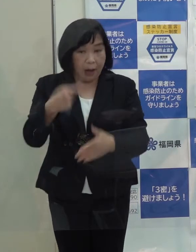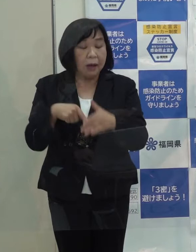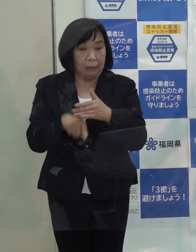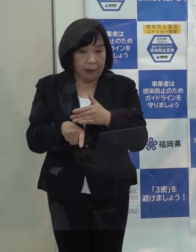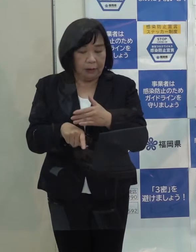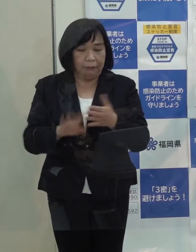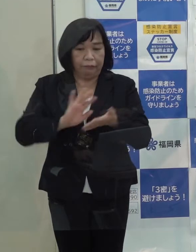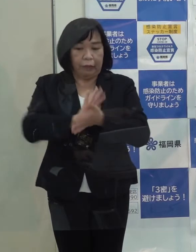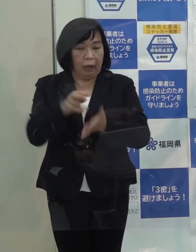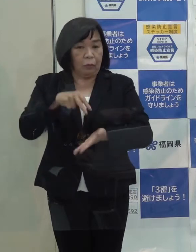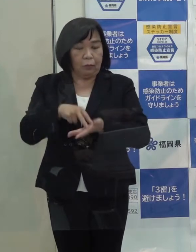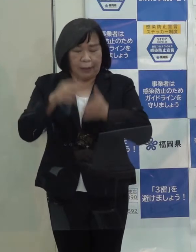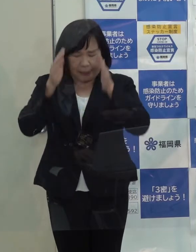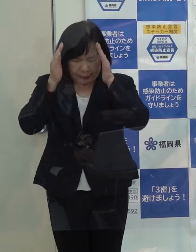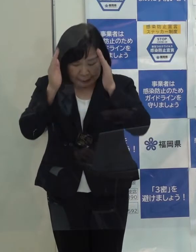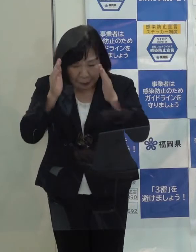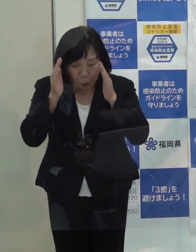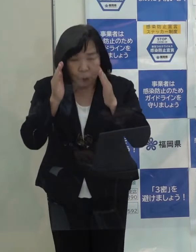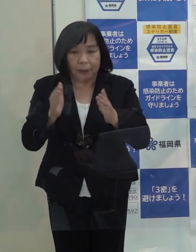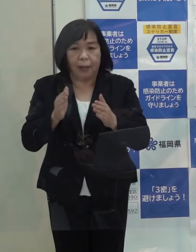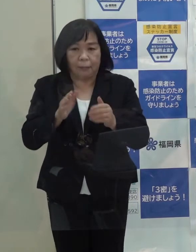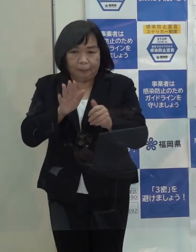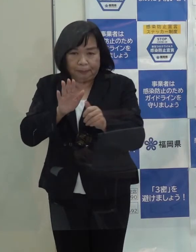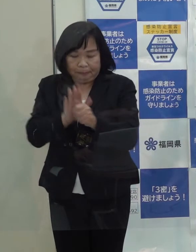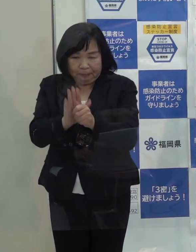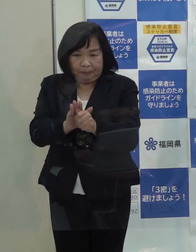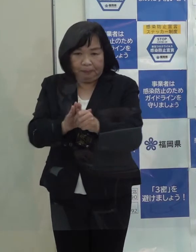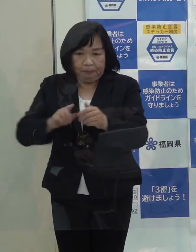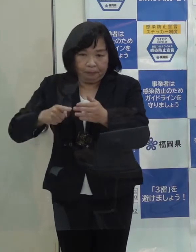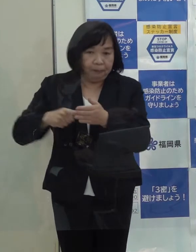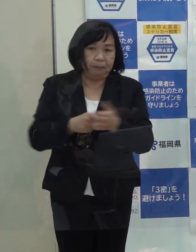県として全力を挙げてこれに取り組んできました